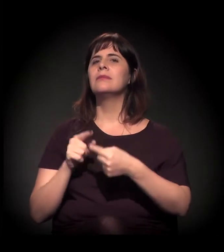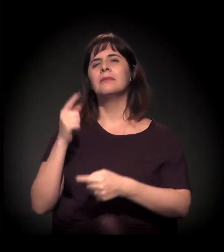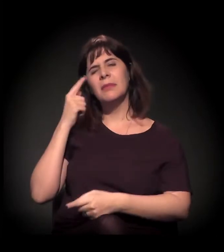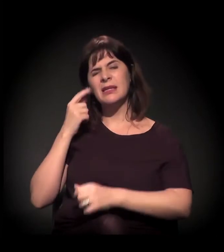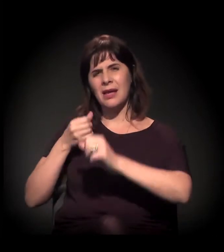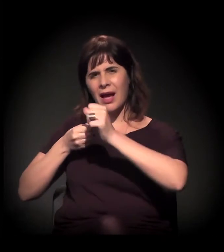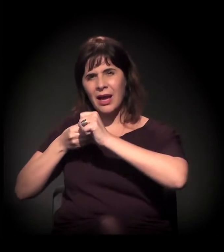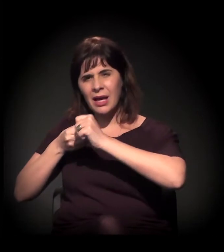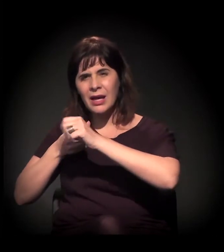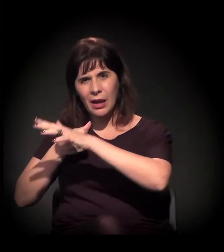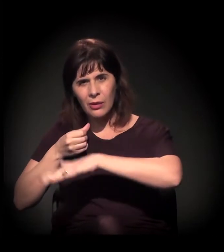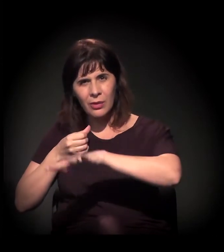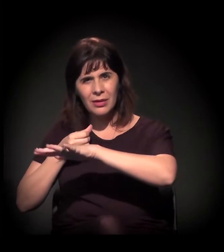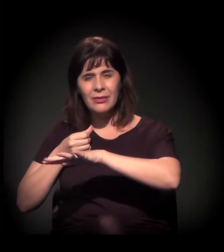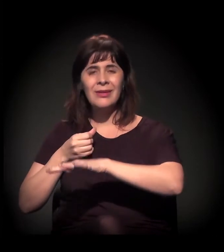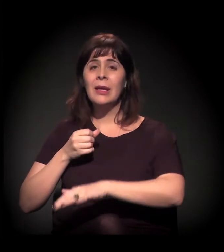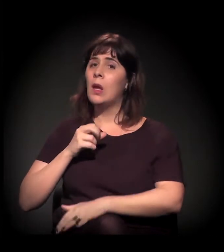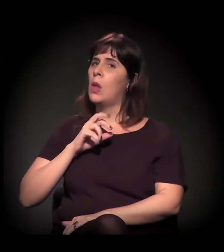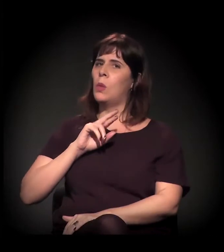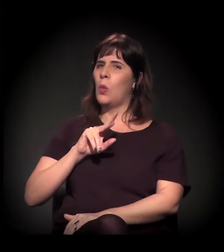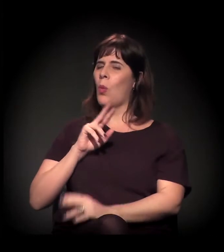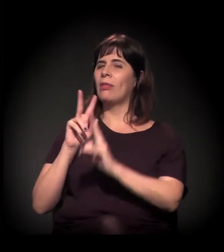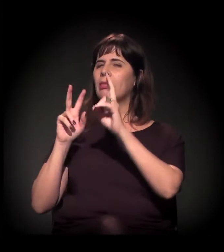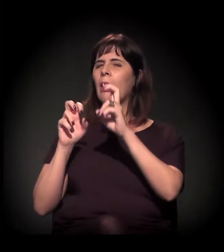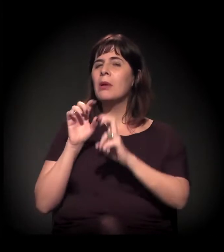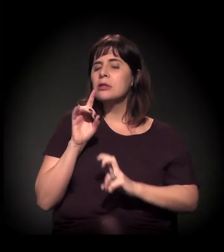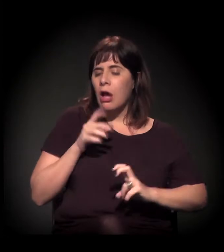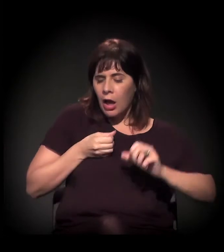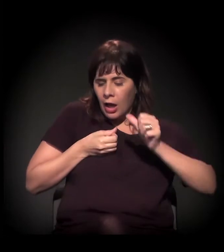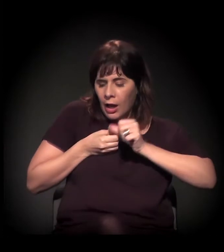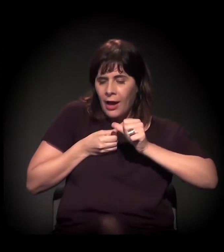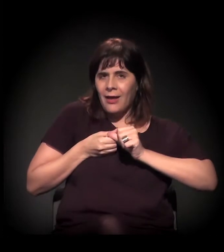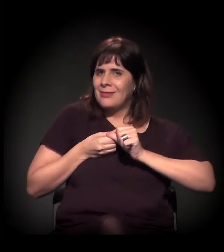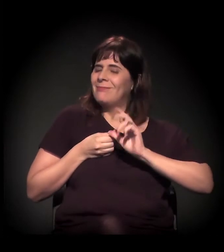a gente está falando muito pouco de craque e muito mais de outras coisas,